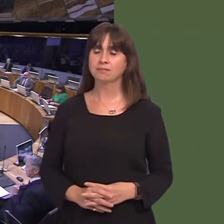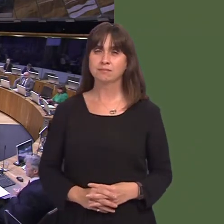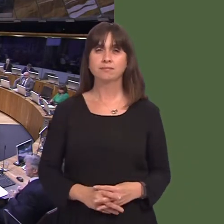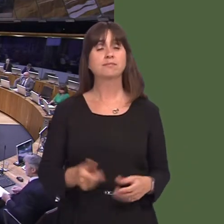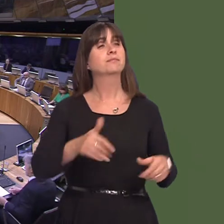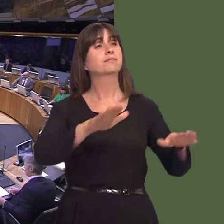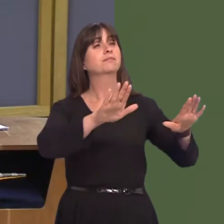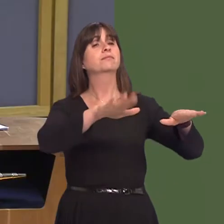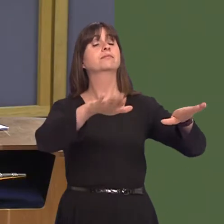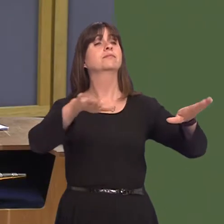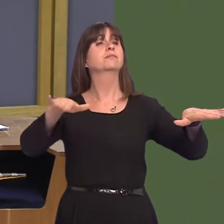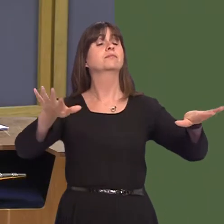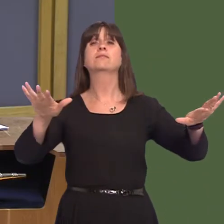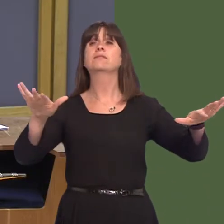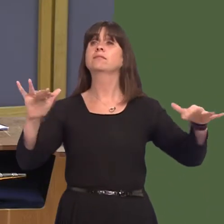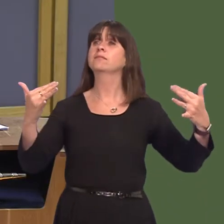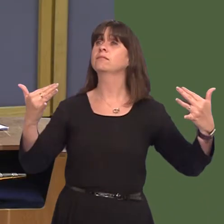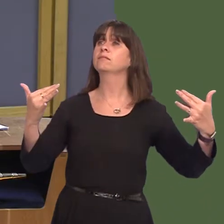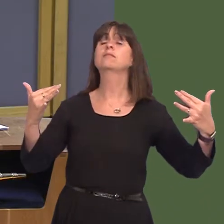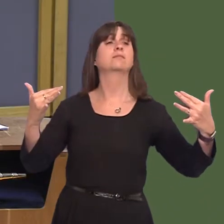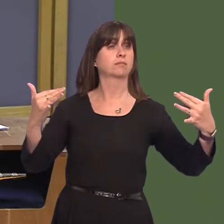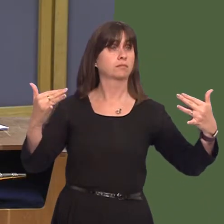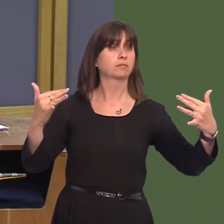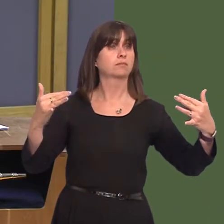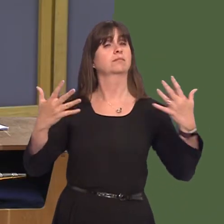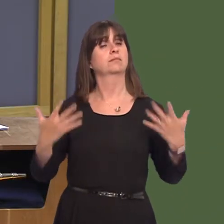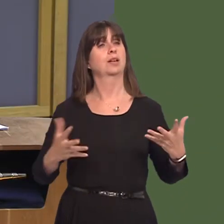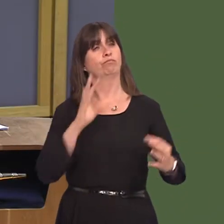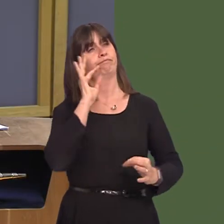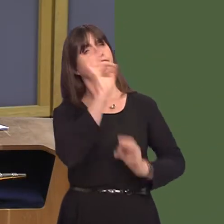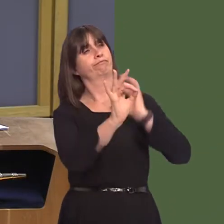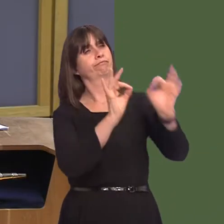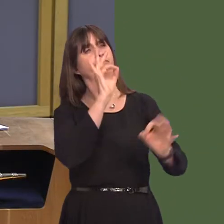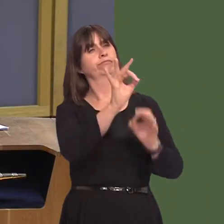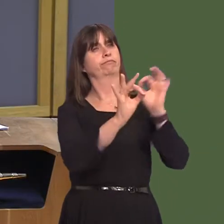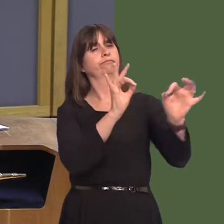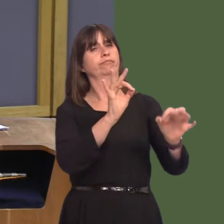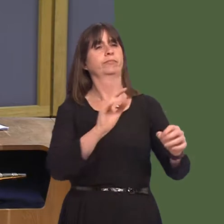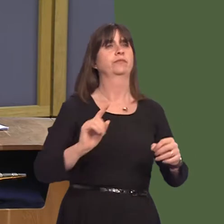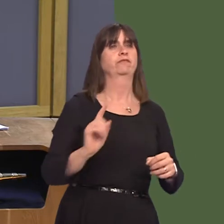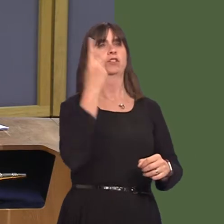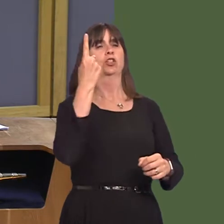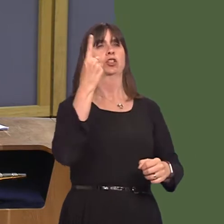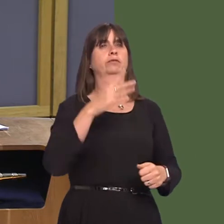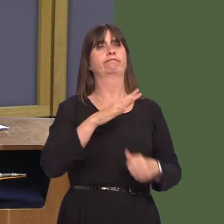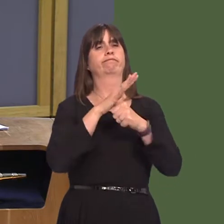FMQ_Verbatim Y Llywydd / The Llywydd: Yr eitem gyntaf ar ein hagenda ni'r prynhawn yma yw'r cwestiynau i'r Prif Weinidog. Ac mae'r cwestiwn cyntaf